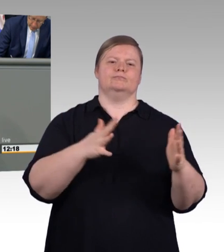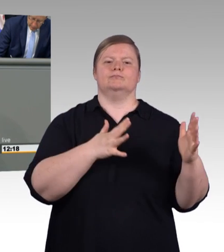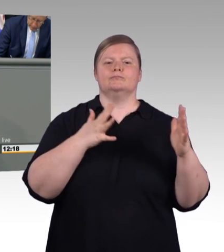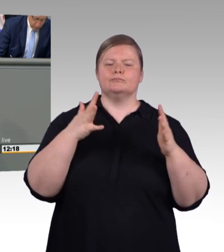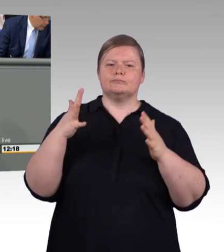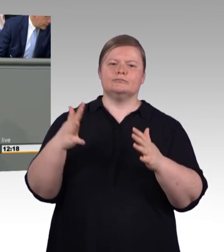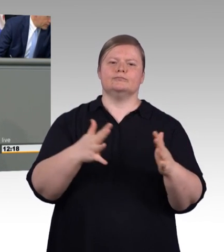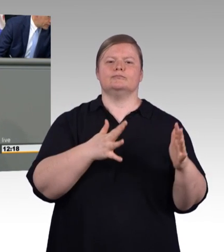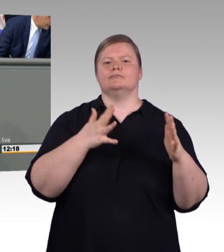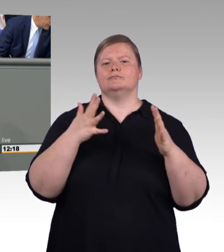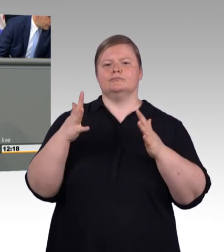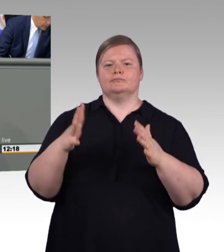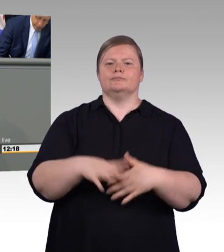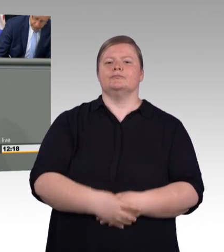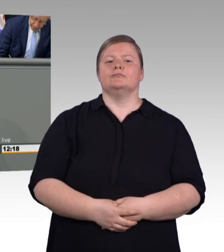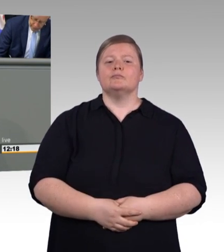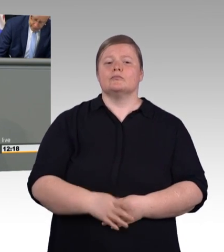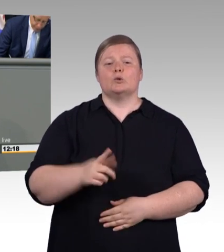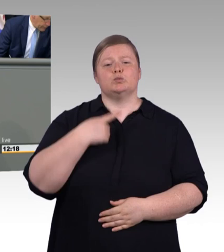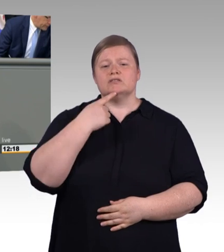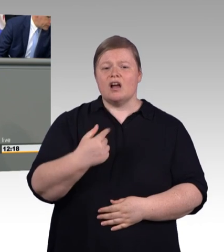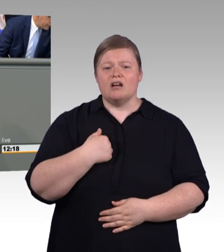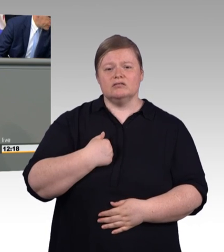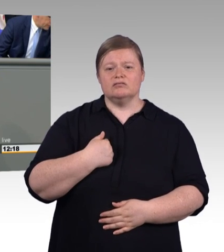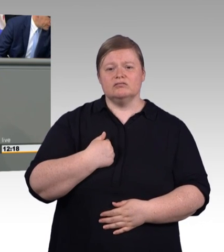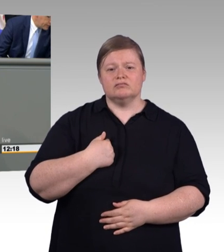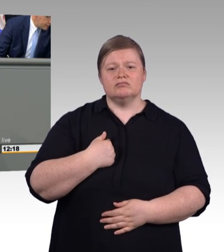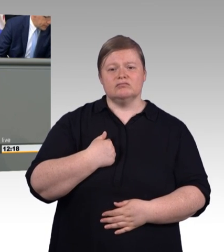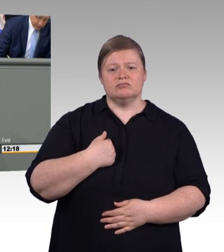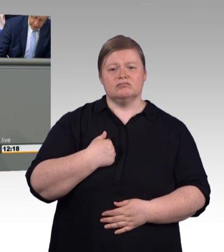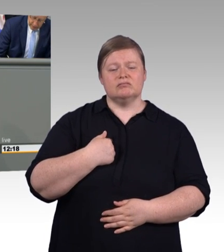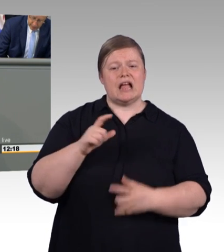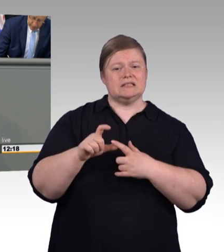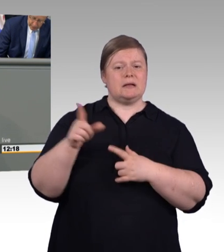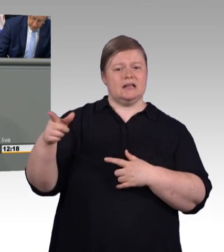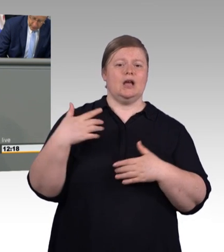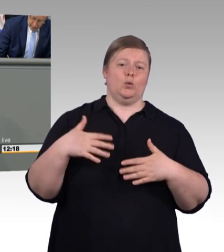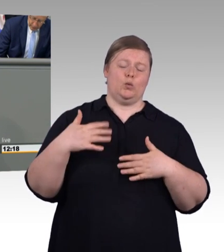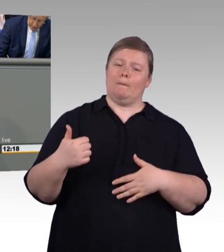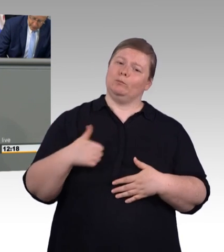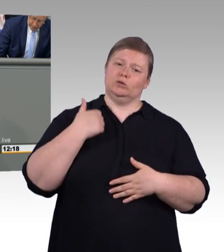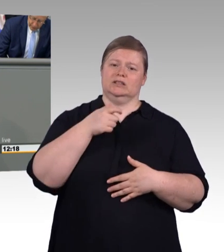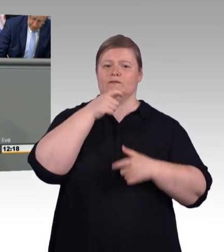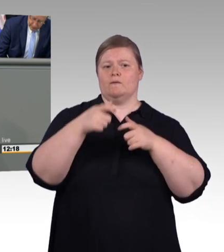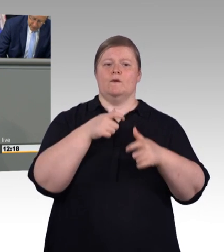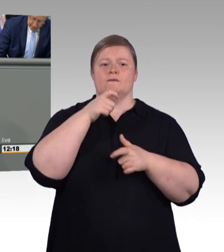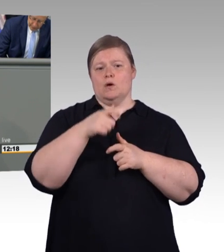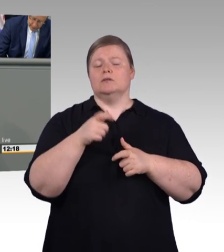Denn Worte und Taten klaffen bei Ihnen deutlich auseinander. Ein Dokument Ihres Scheiterns, der Jamaika-Verhandlungen, war Ihnen die berufliche Bildung gerade mal vier Zeilen wert.